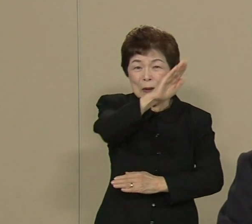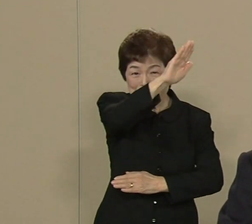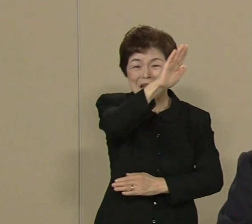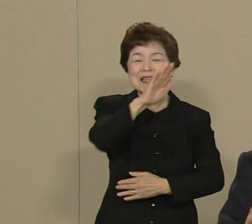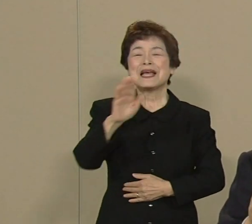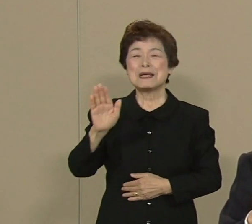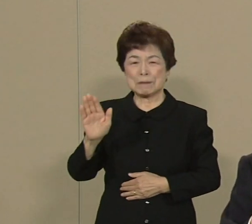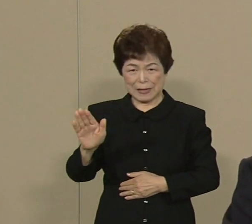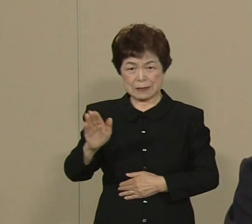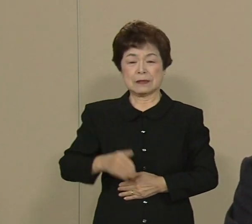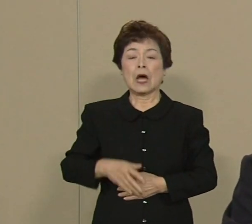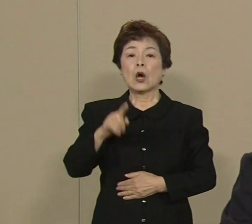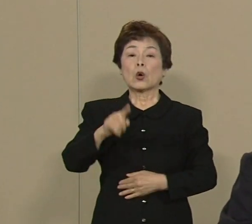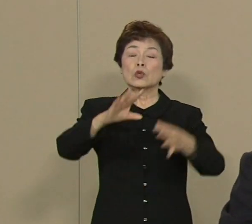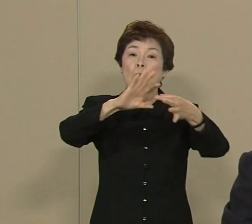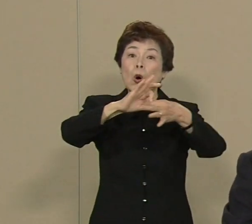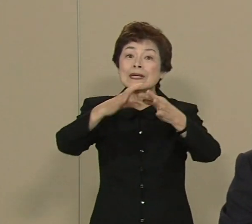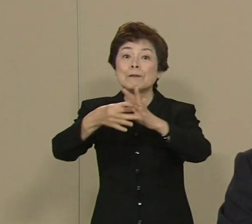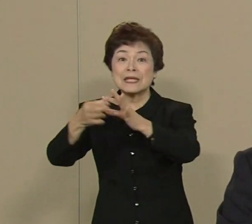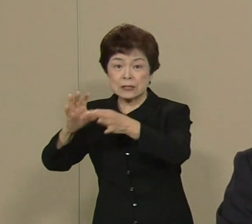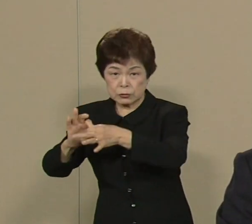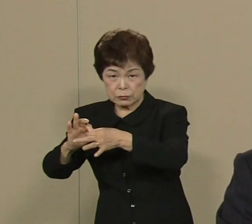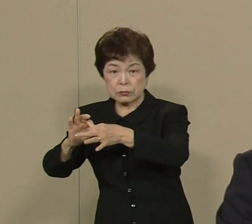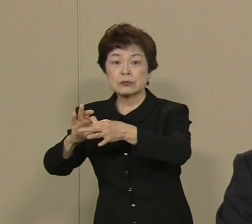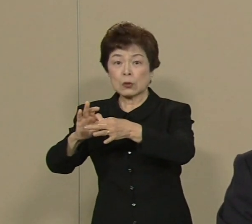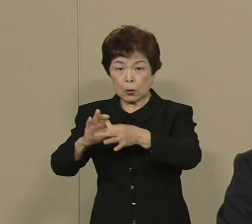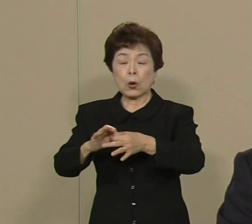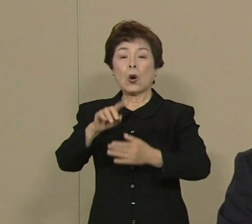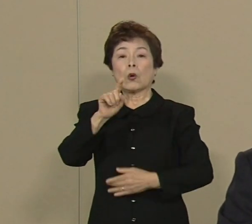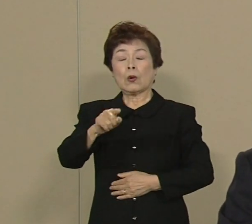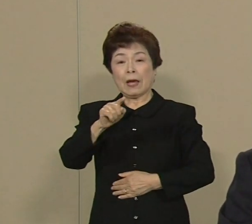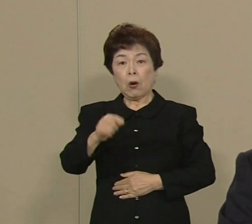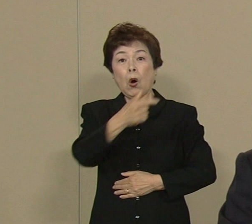このオリンピックということを 大きな目標に掲げて